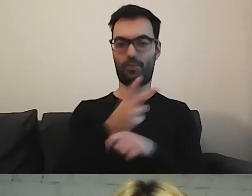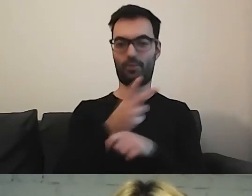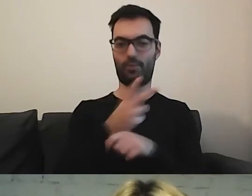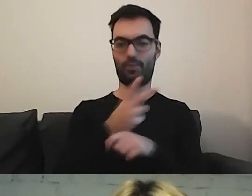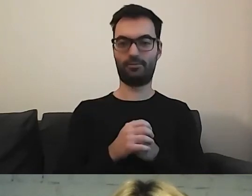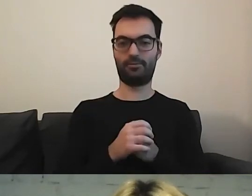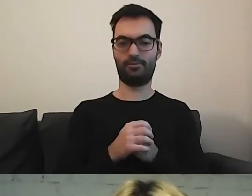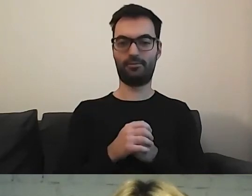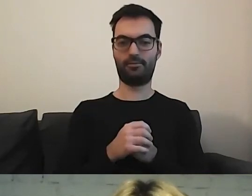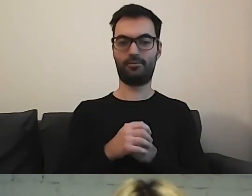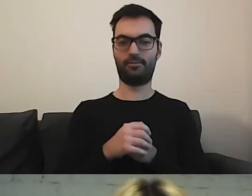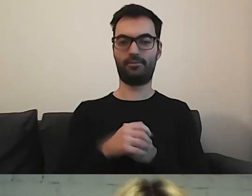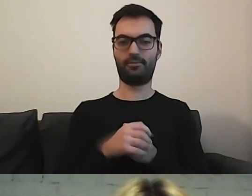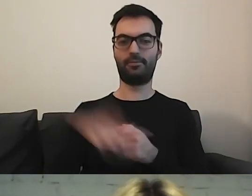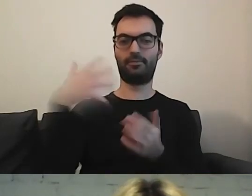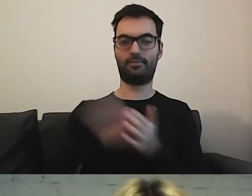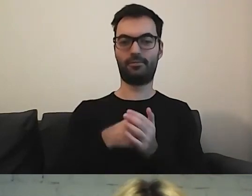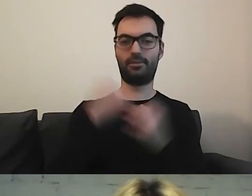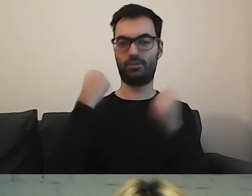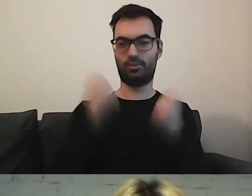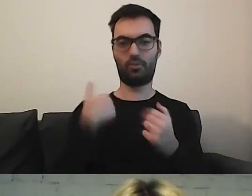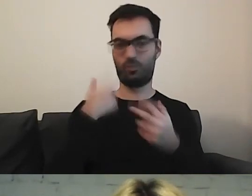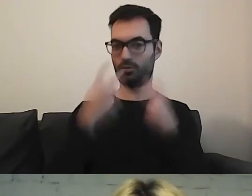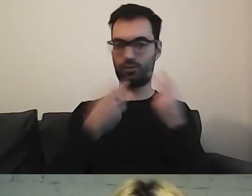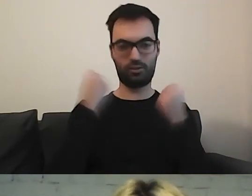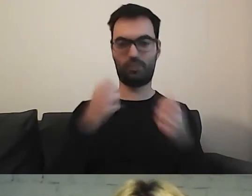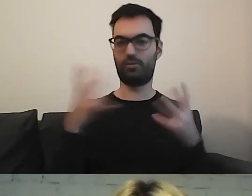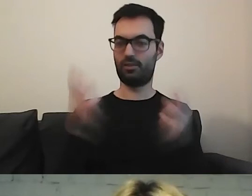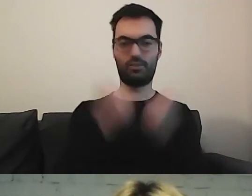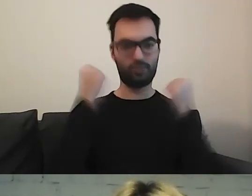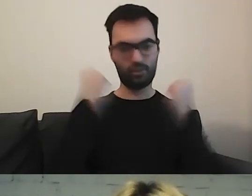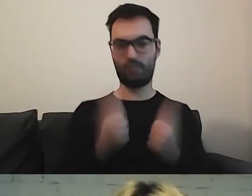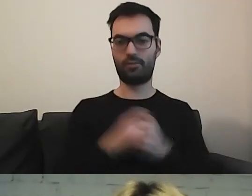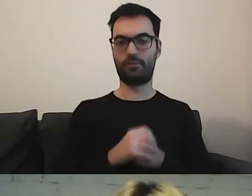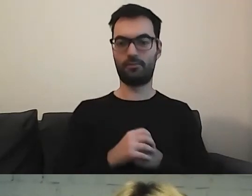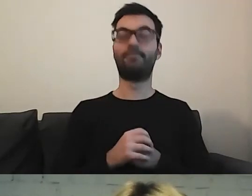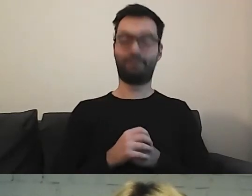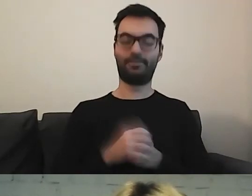Na samym dole w deklaracji dostępności, ale ciężko było, pisze Magda. Ciężko.